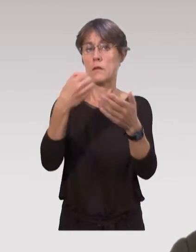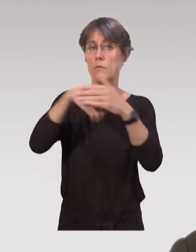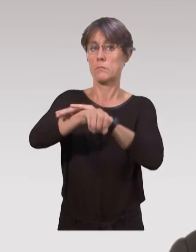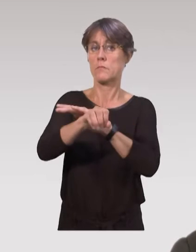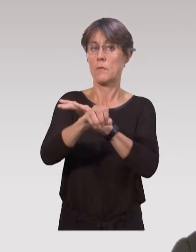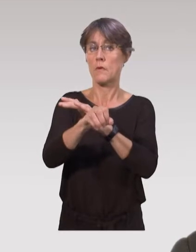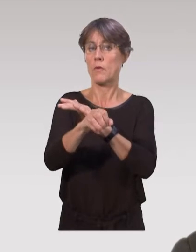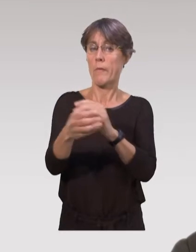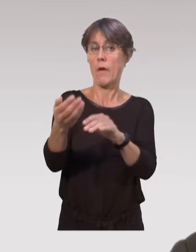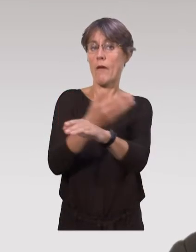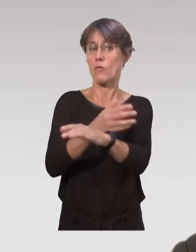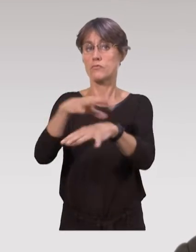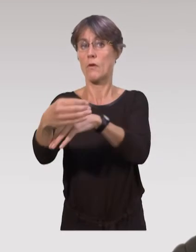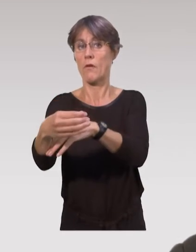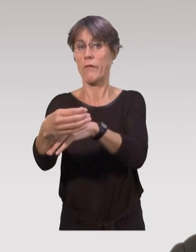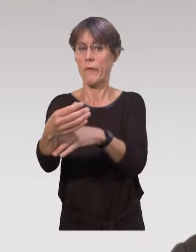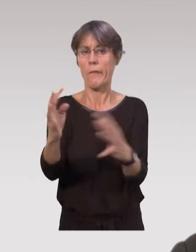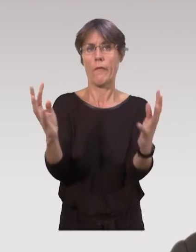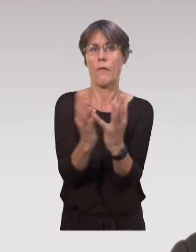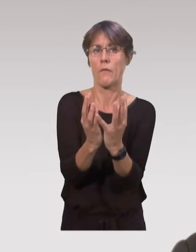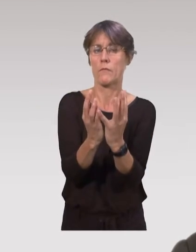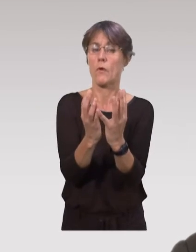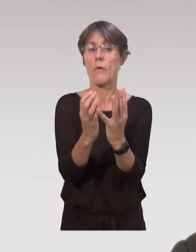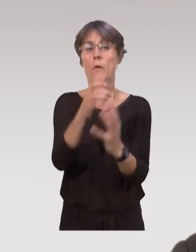On a notamment les réunions de sortie à la maternité.